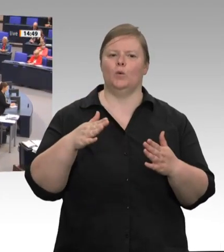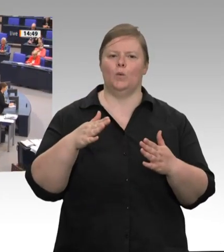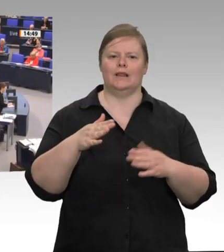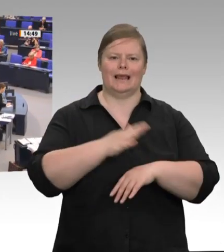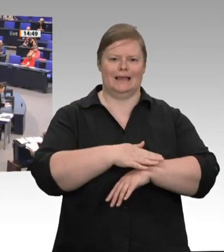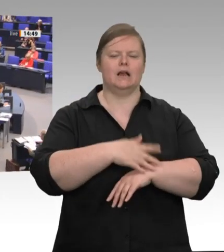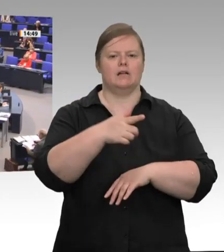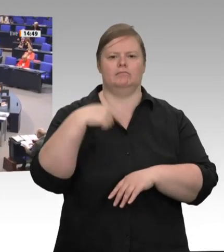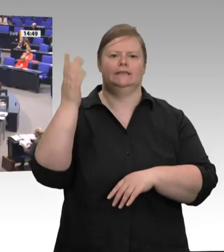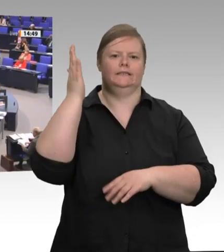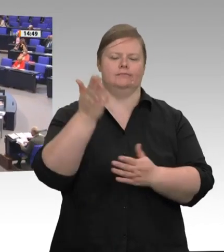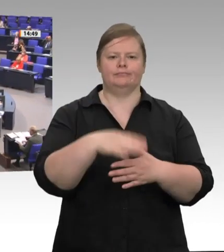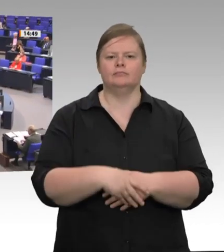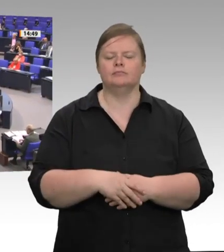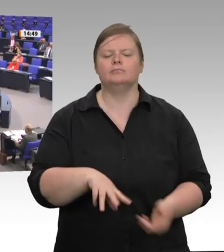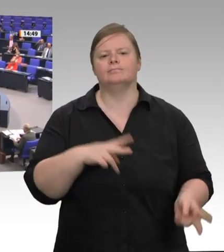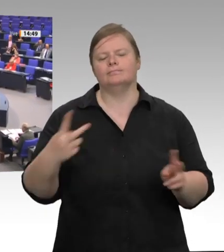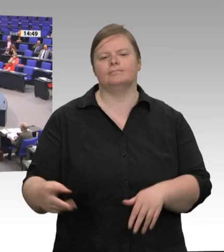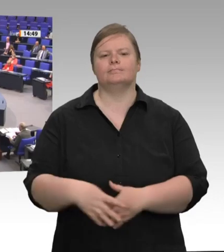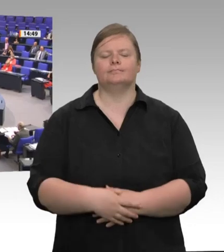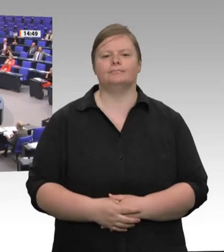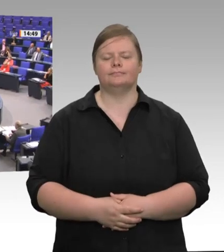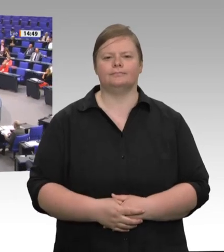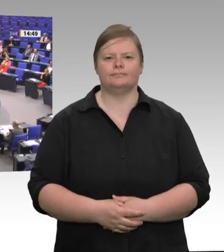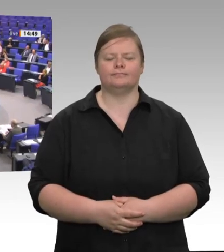Sehr geehrte Frau Präsidentin! Sehr verehrte Kolleginnen und Kollegen!